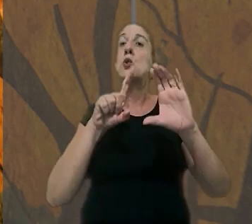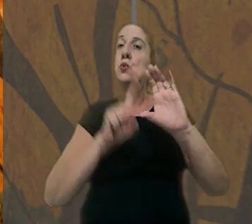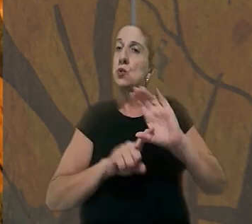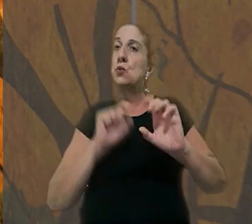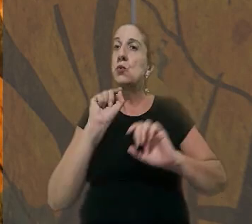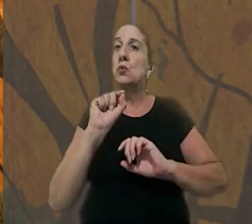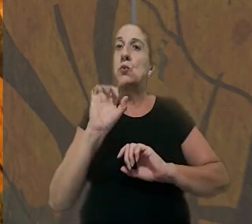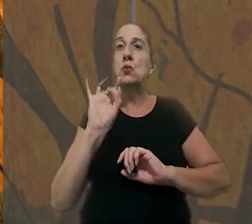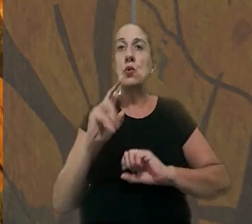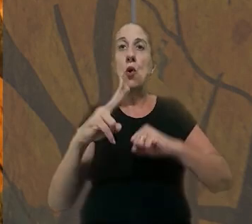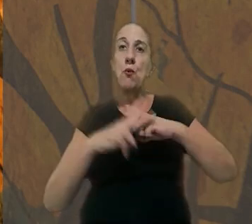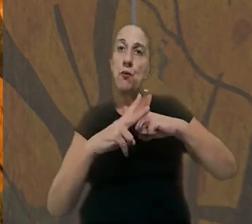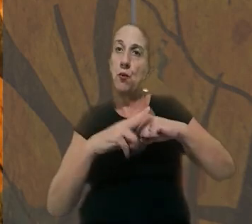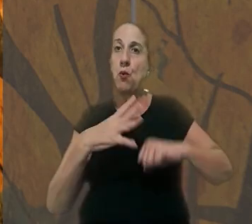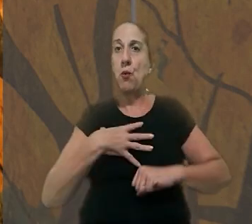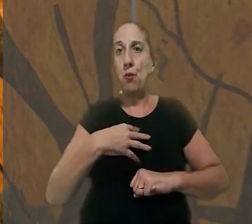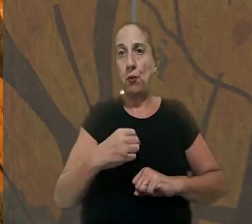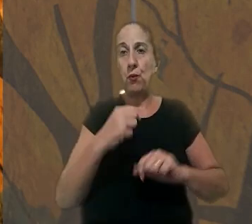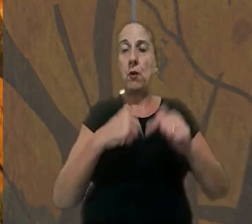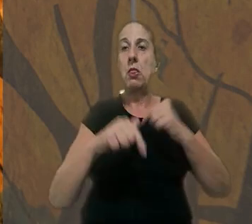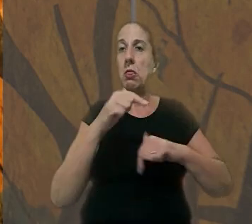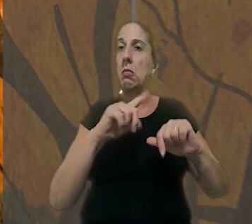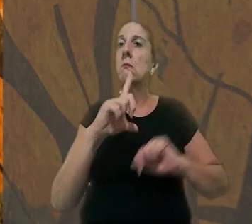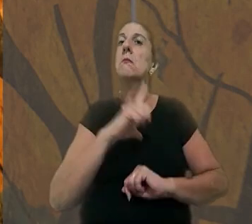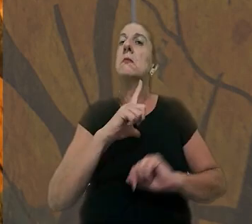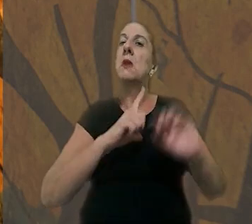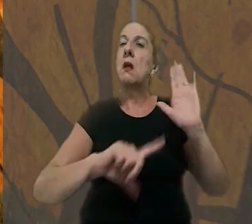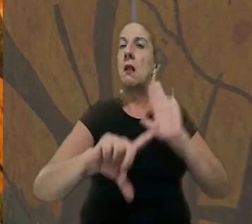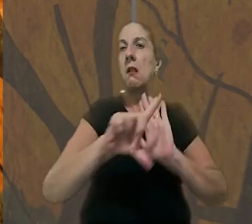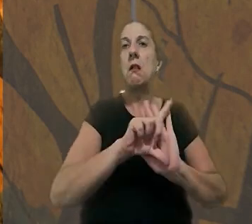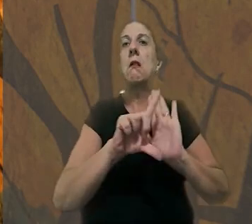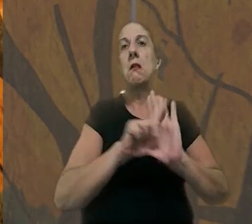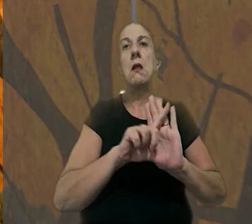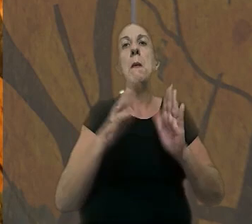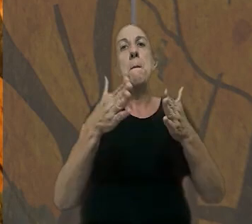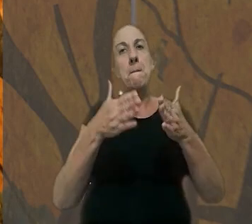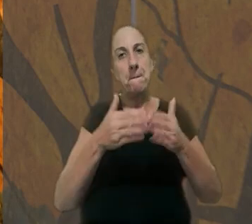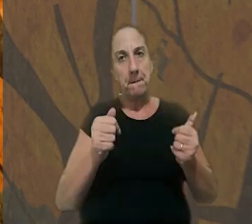sustentaram que somente a viúva e os filhos do trabalhador teriam legitimidade para pedir